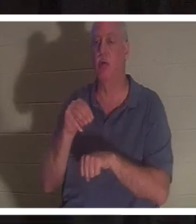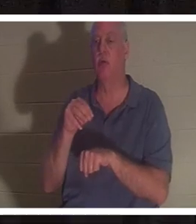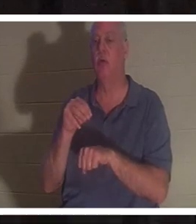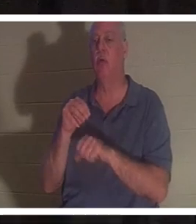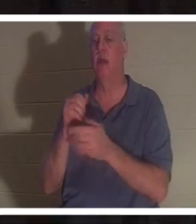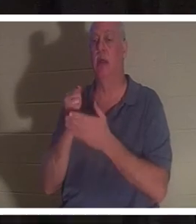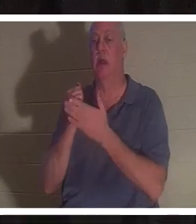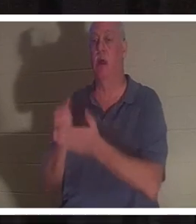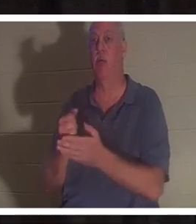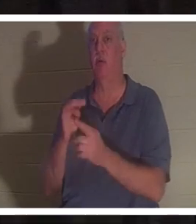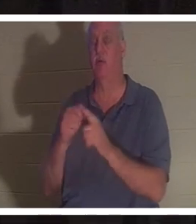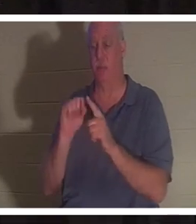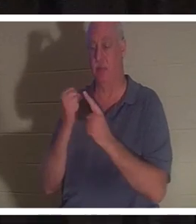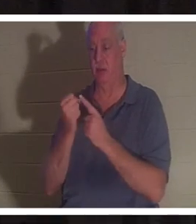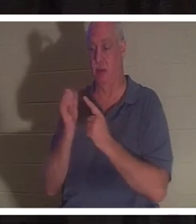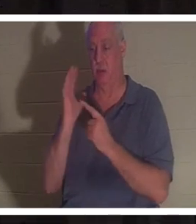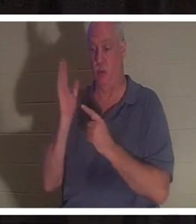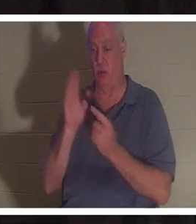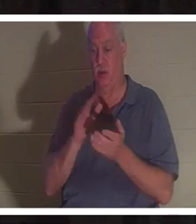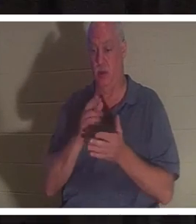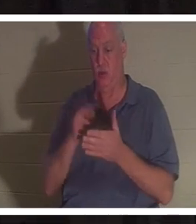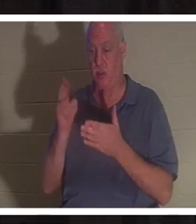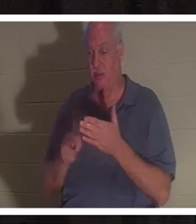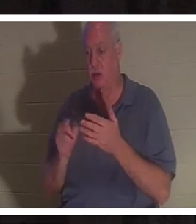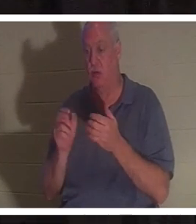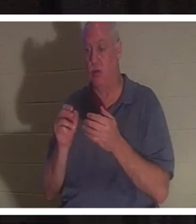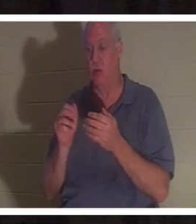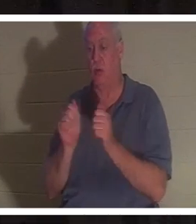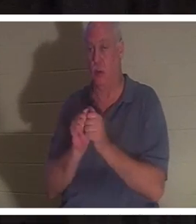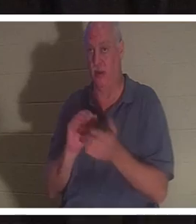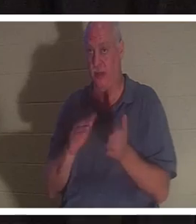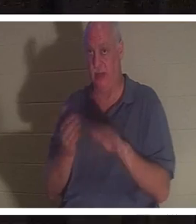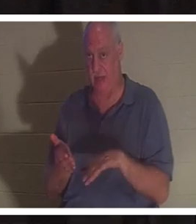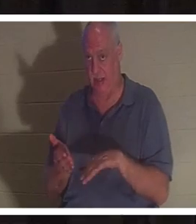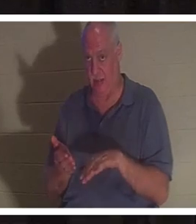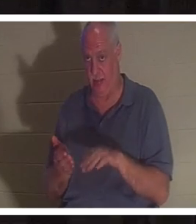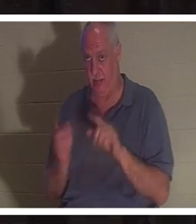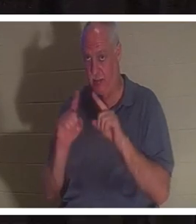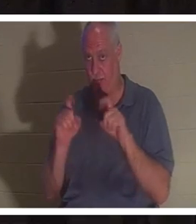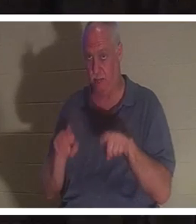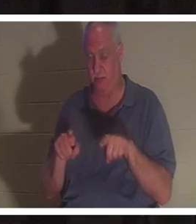zu Ihrem Tod geführt hätte? Geben Sie sich ein paar Minuten Zeit, darüber nachzudenken und es mit Ihrem Tisch zu besprechen.